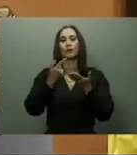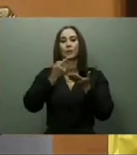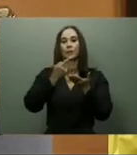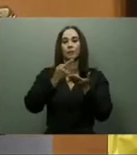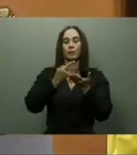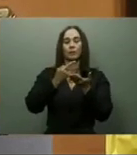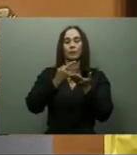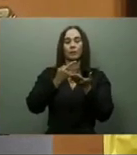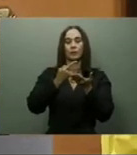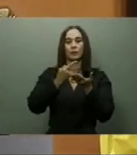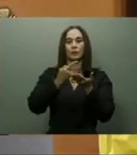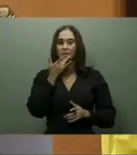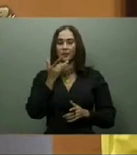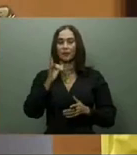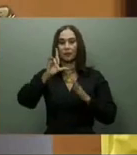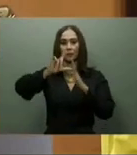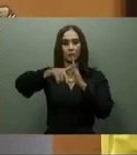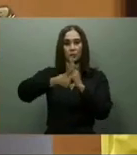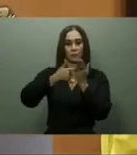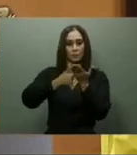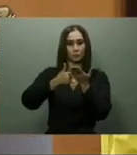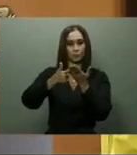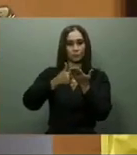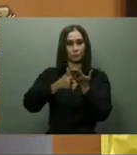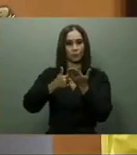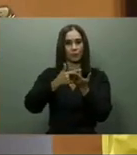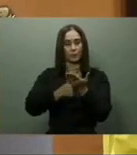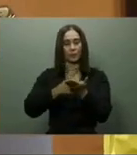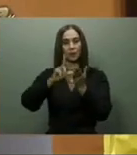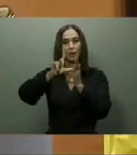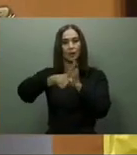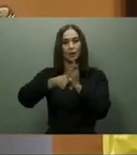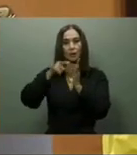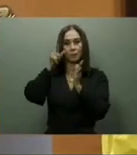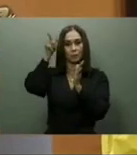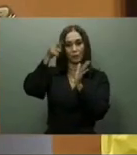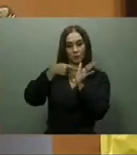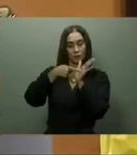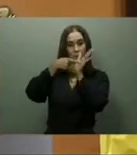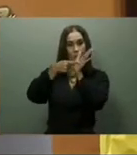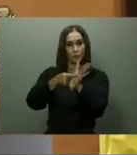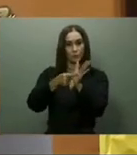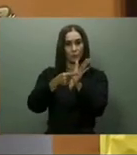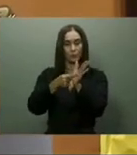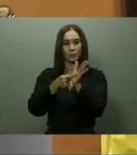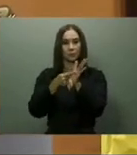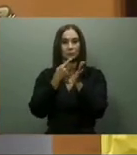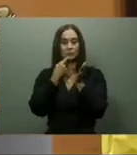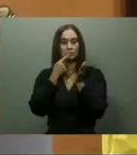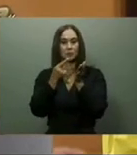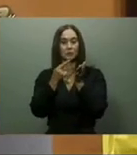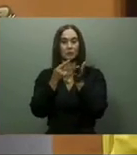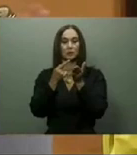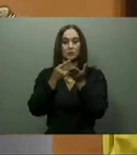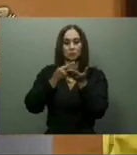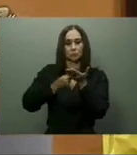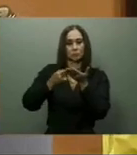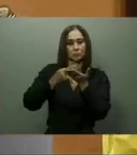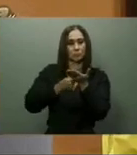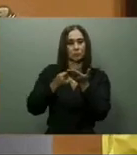se aumentaría la ayuda social directa, se ampliarían los programas especiales de venta de comida, y los subsidios focalizados.